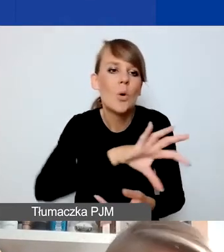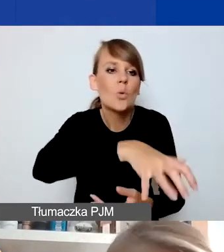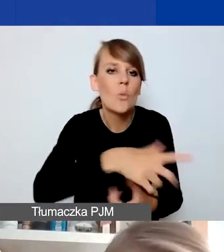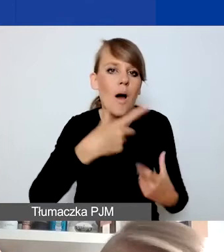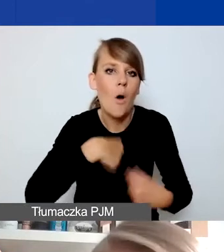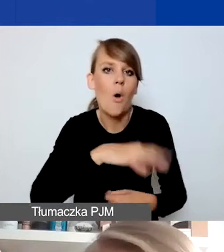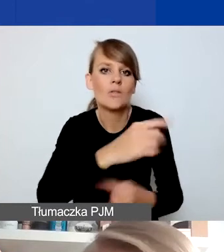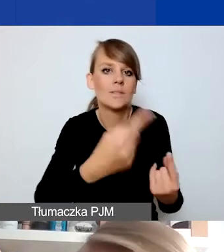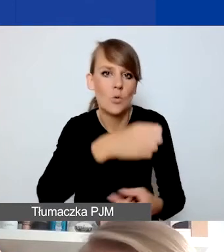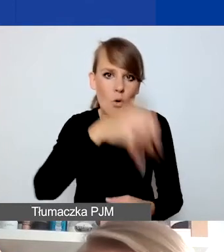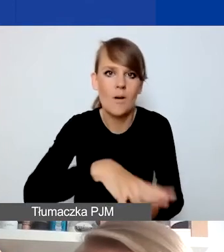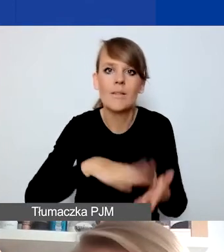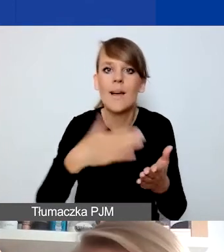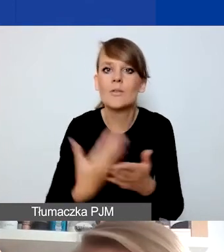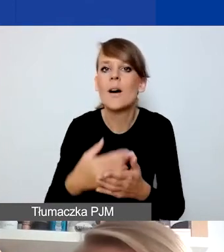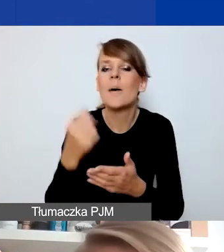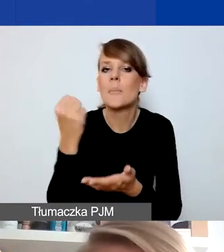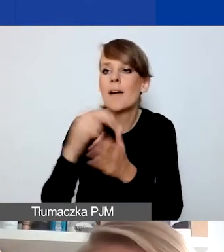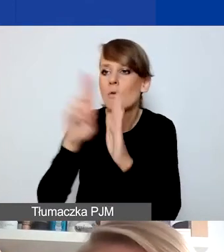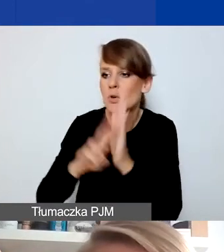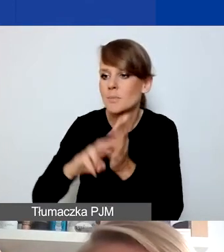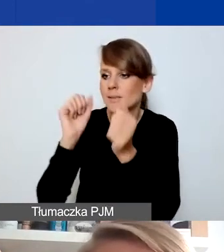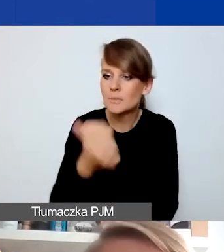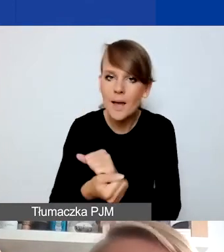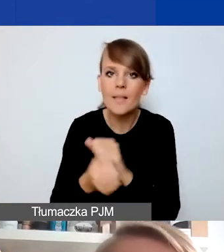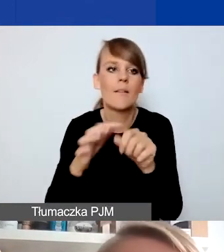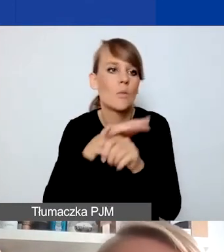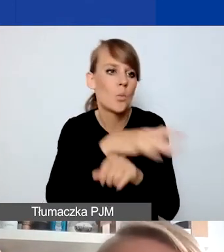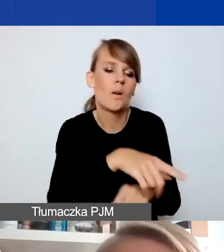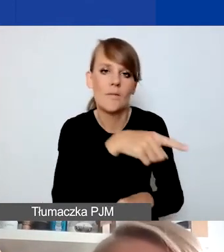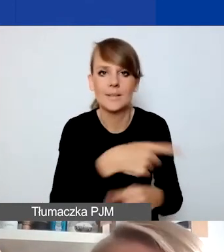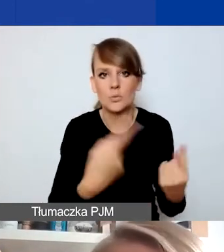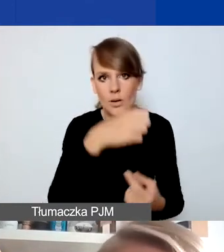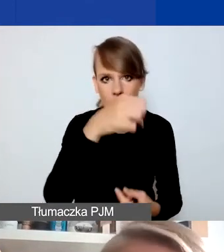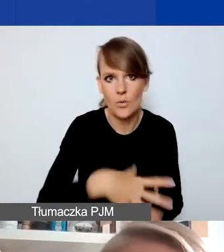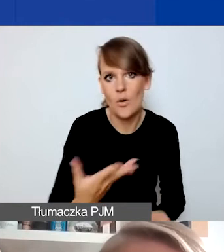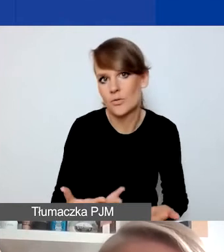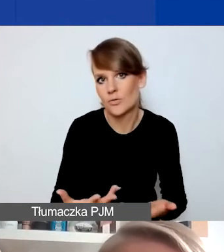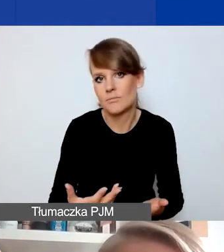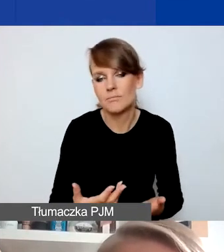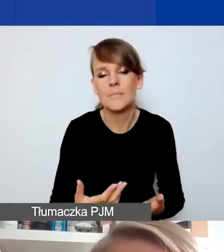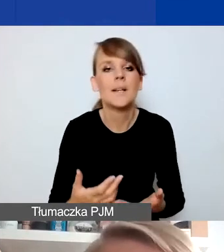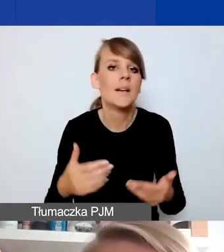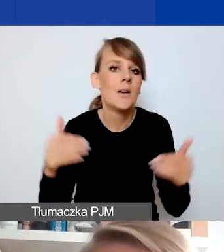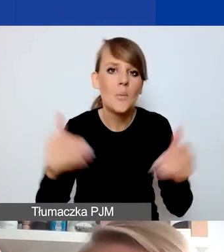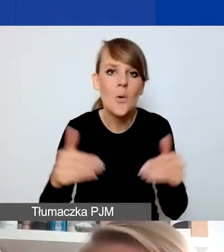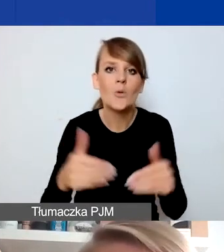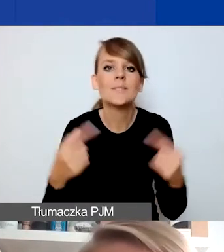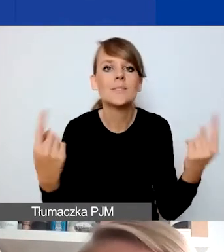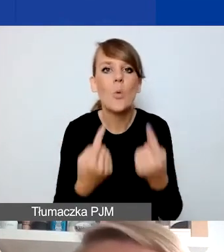np. zmienia się sytuacja prawna, która rzutuje na status danej osoby, pogarsza się sytuacja materialna jakiejś grupy.